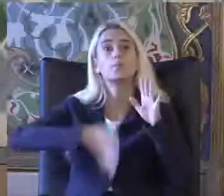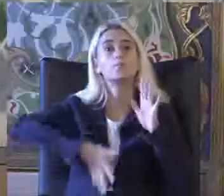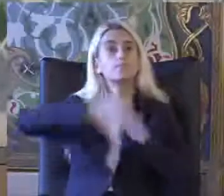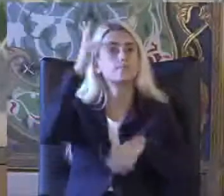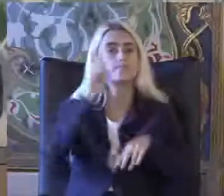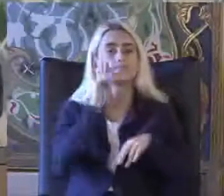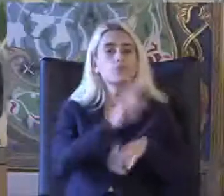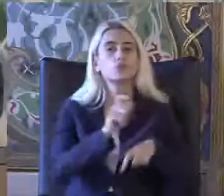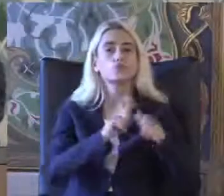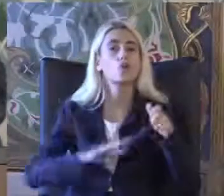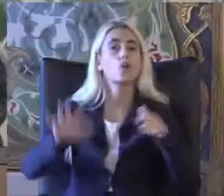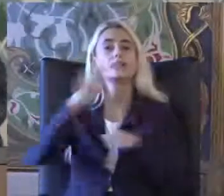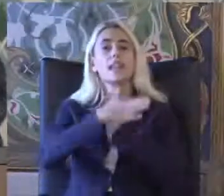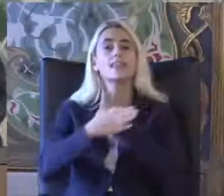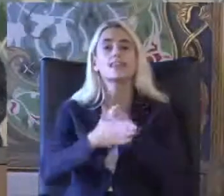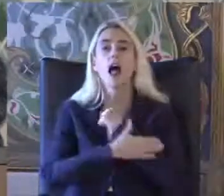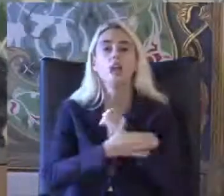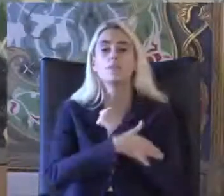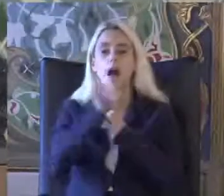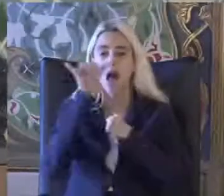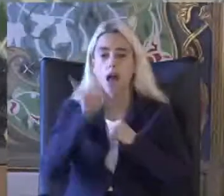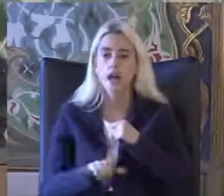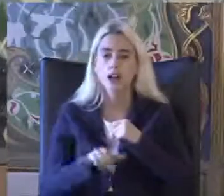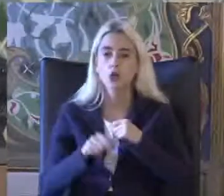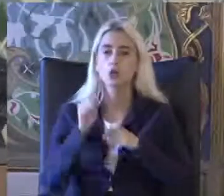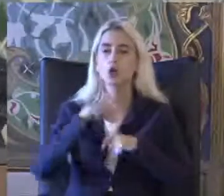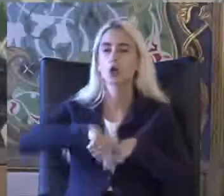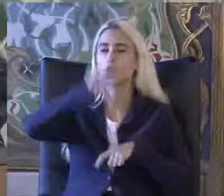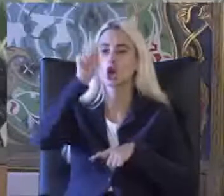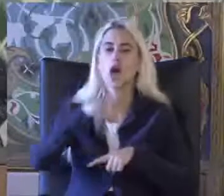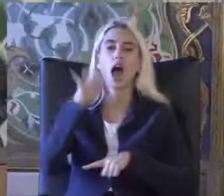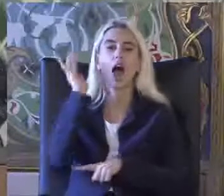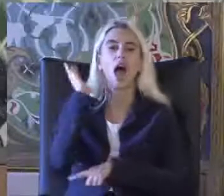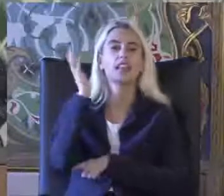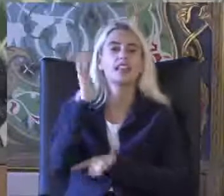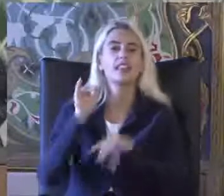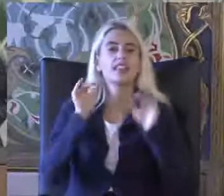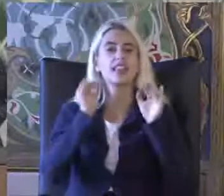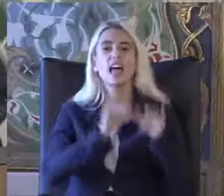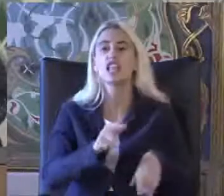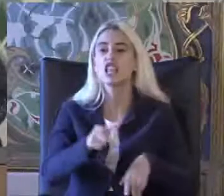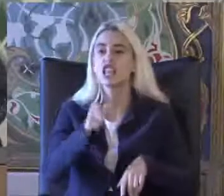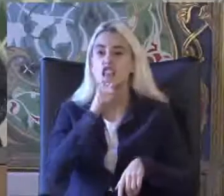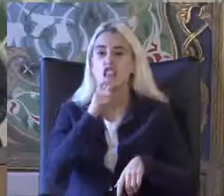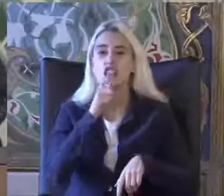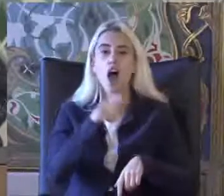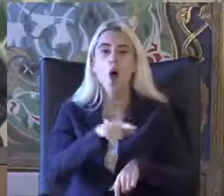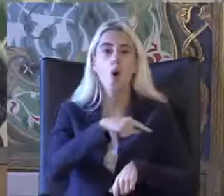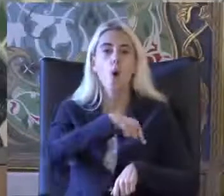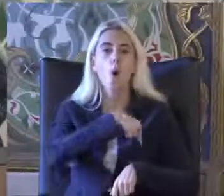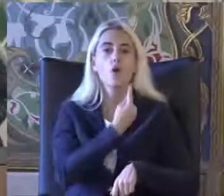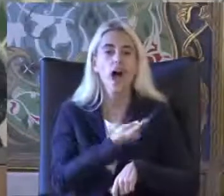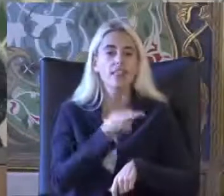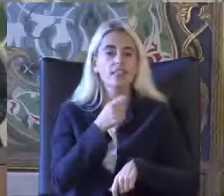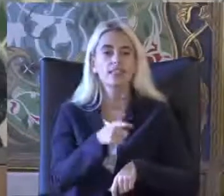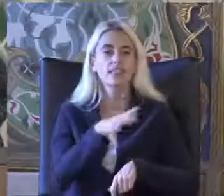Sosyal yardım hakkından günlük aktivitelerde ki Destek ihtiyacı oranında Yararlanacak kişidir